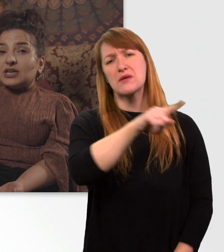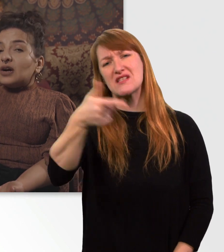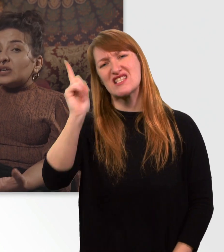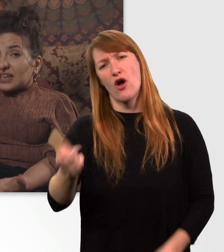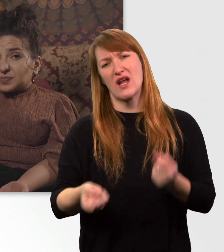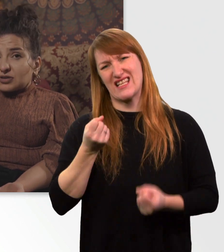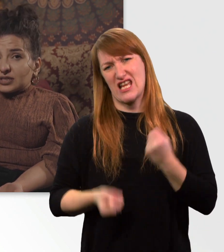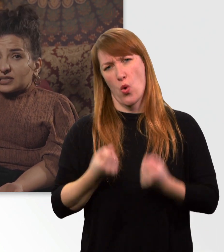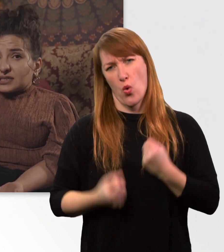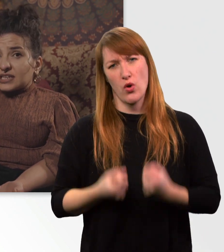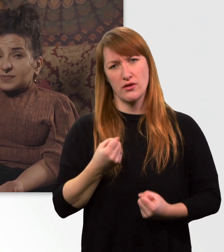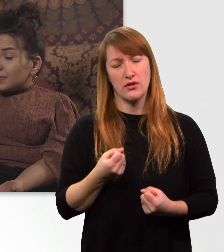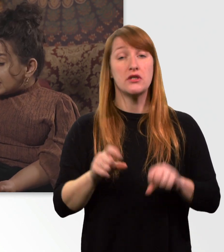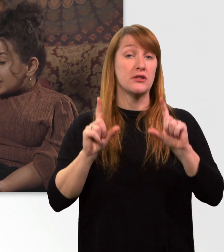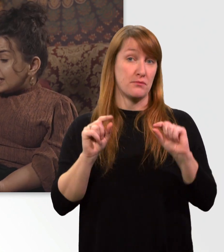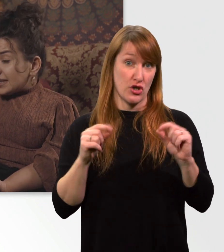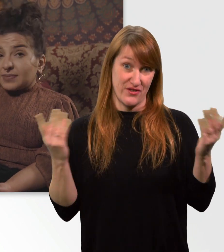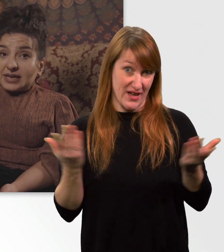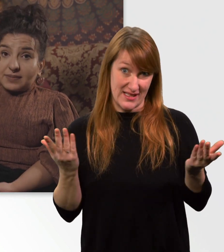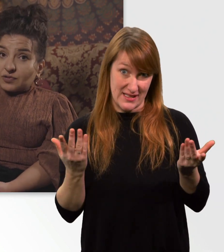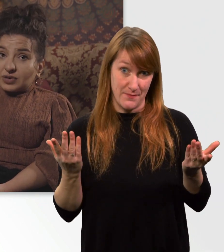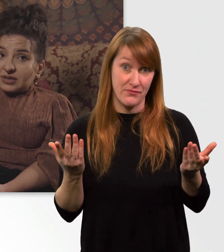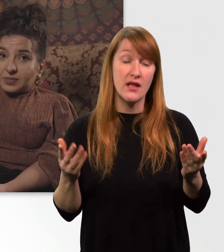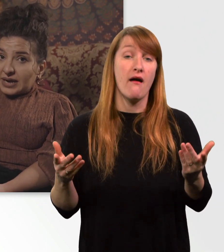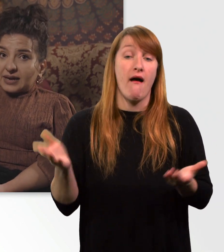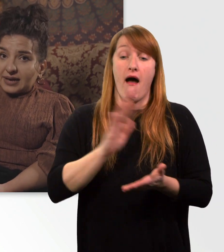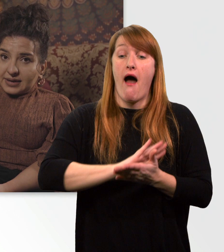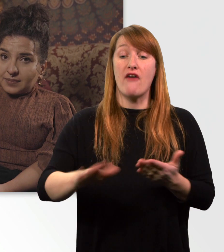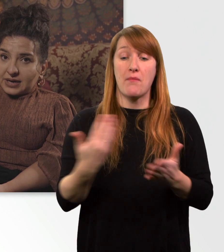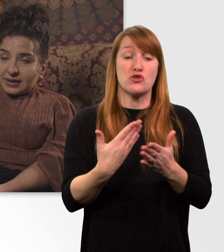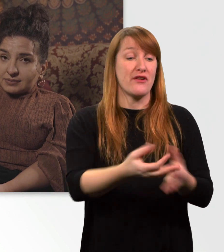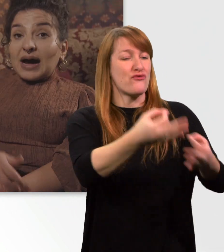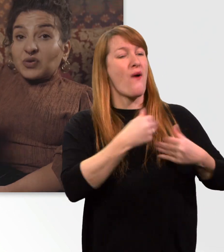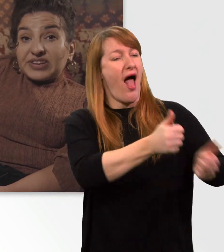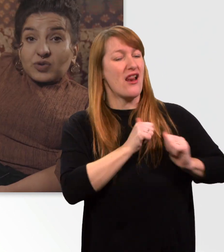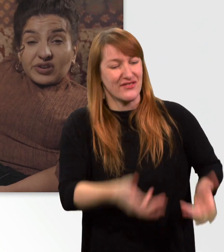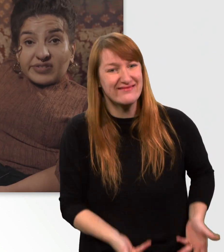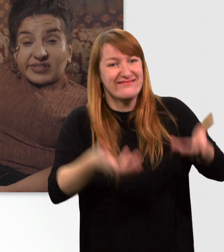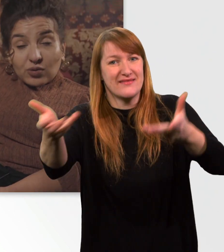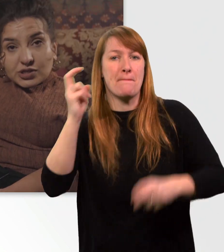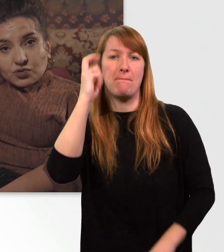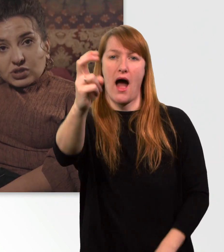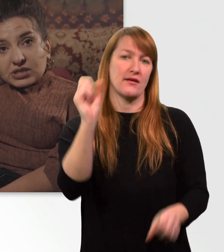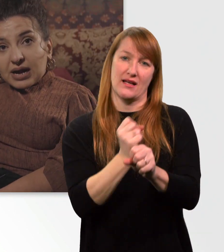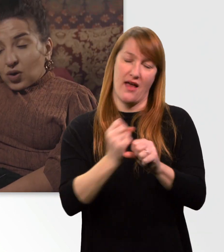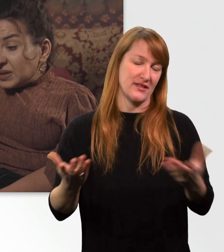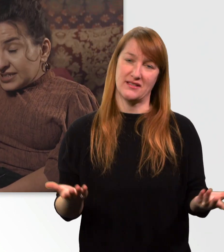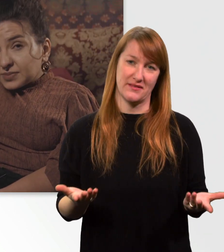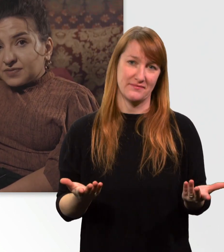Das bedeutet, dass man mich nicht mal eben so in die Bahn reinheben kann. Außerdem könnte dieser Rollstuhl auch mit diesem Gewicht